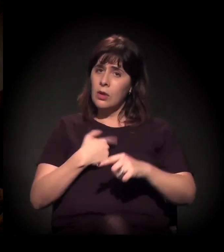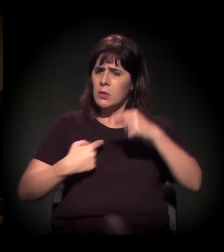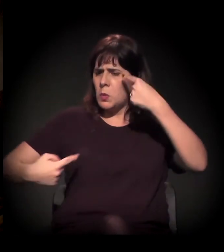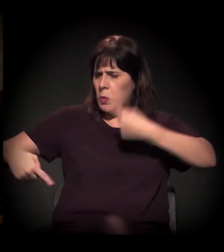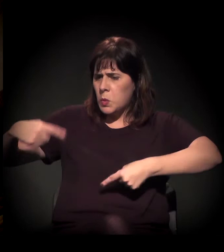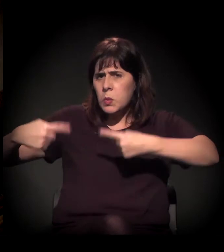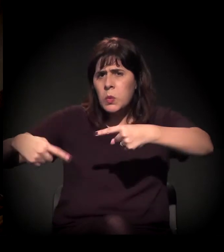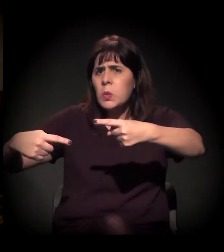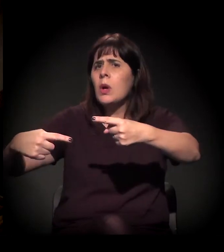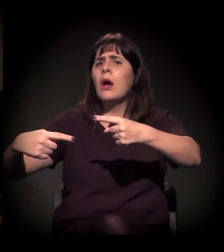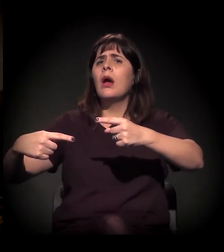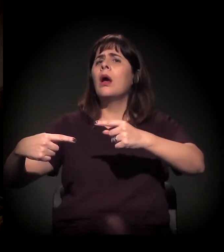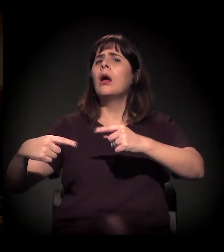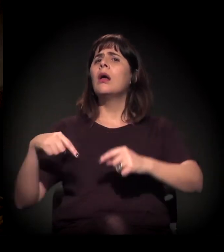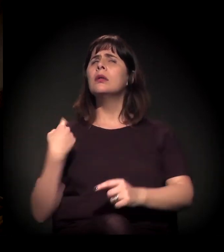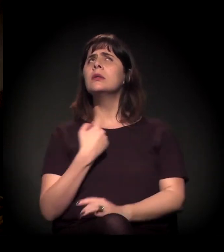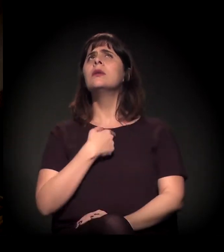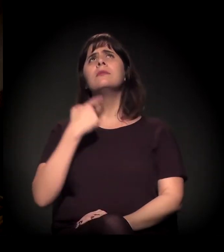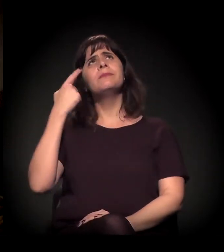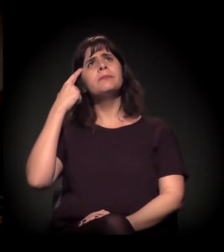que a gente está tendo aqui,